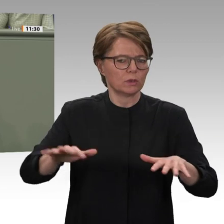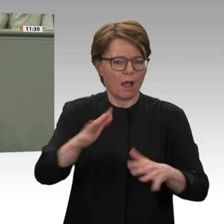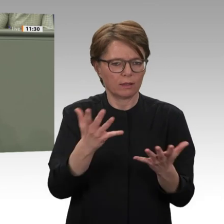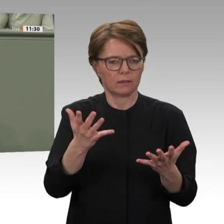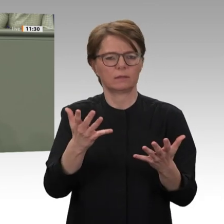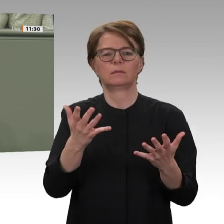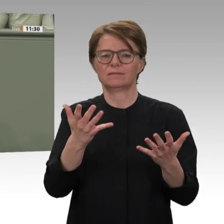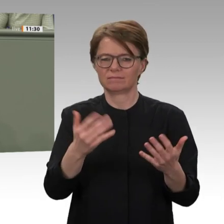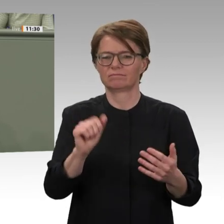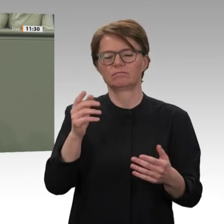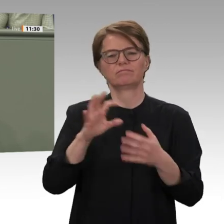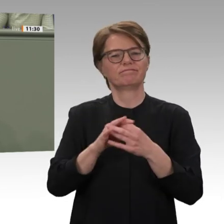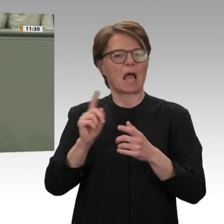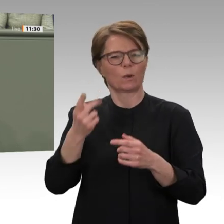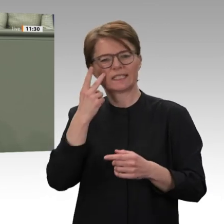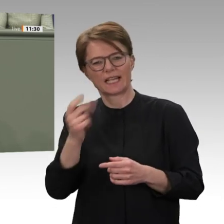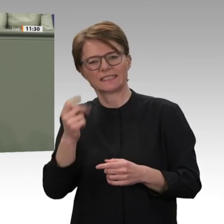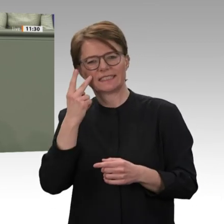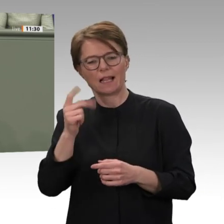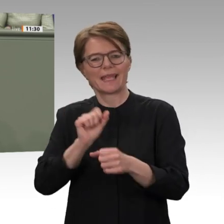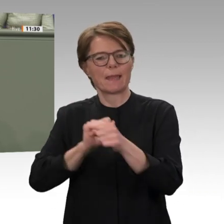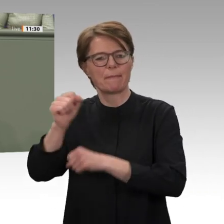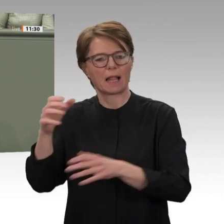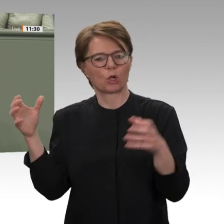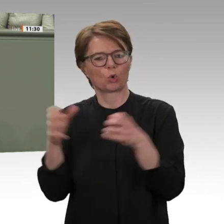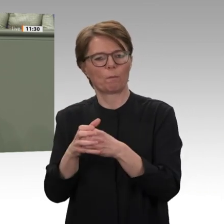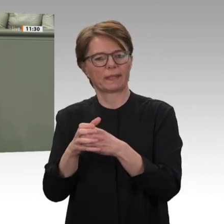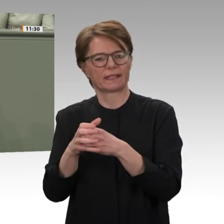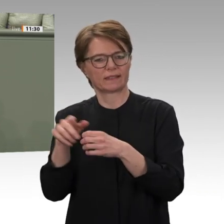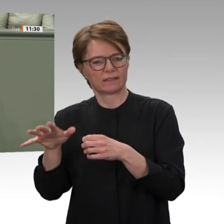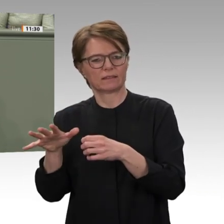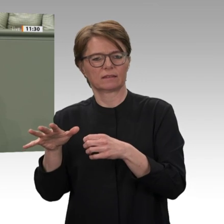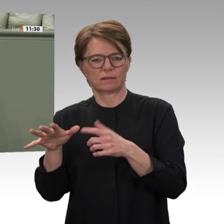Frieden allerdings noch ist, das haben auch die Unruhen Anfang dieses Jahres in